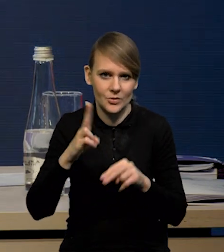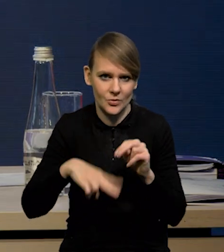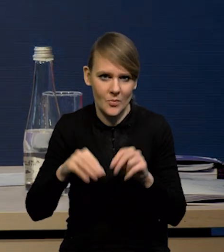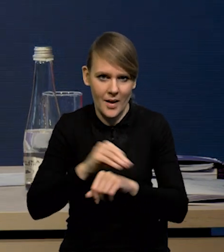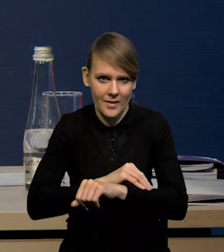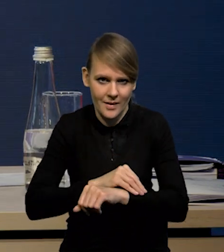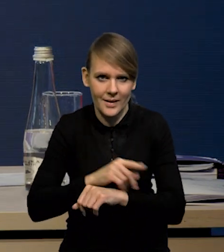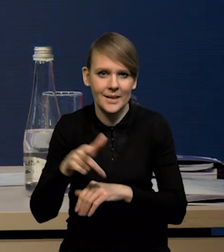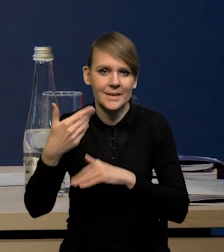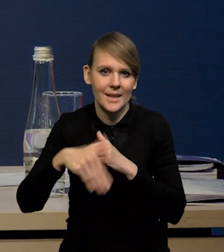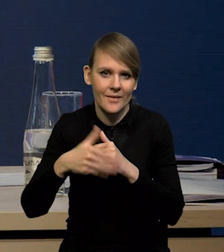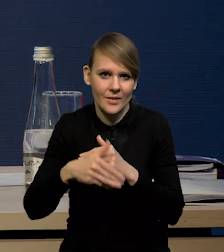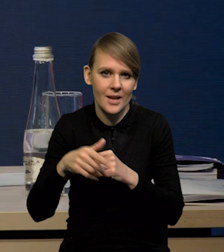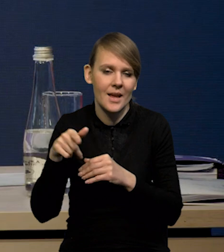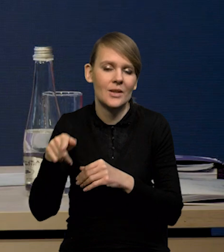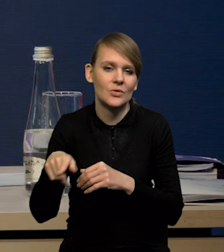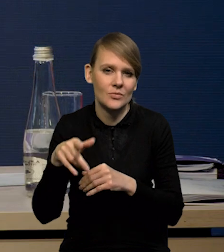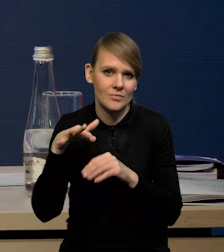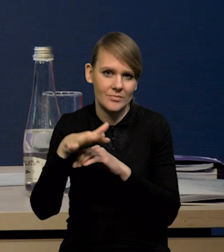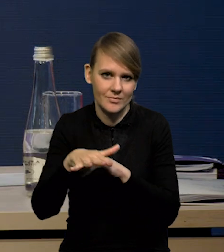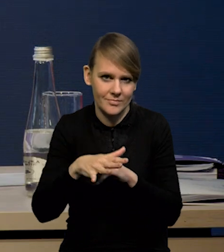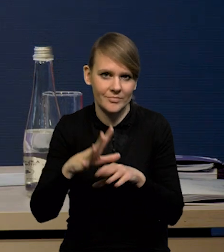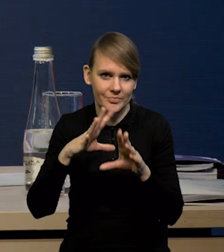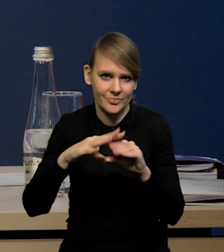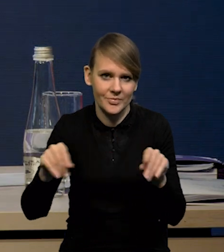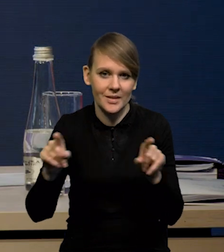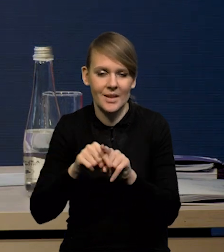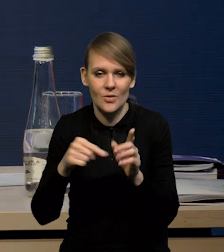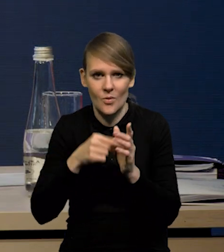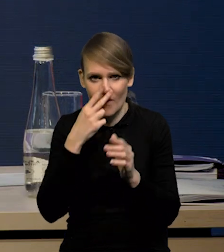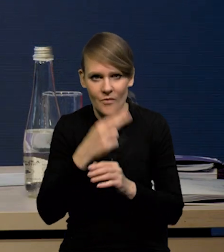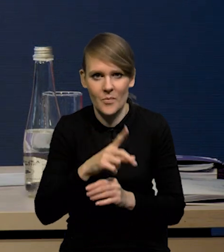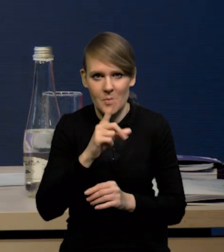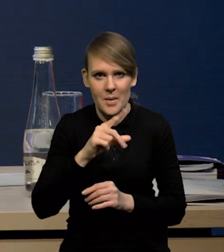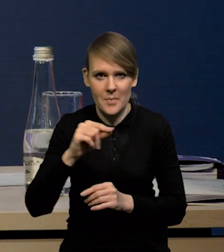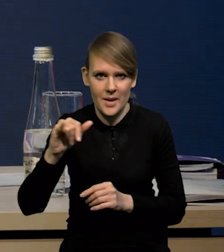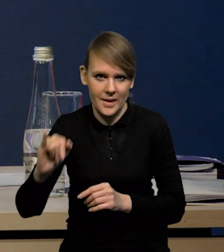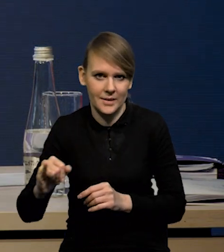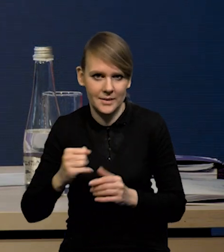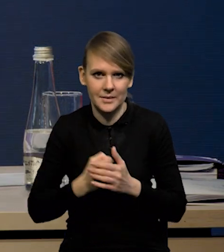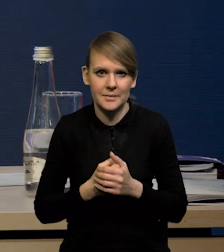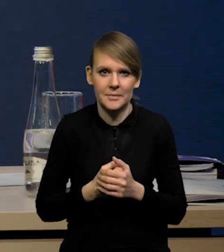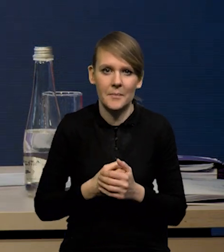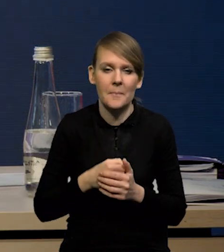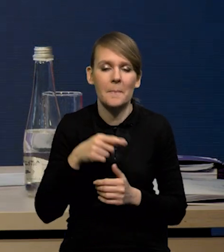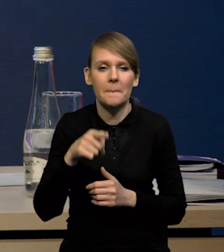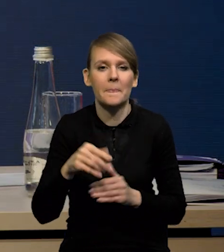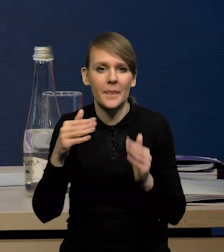Czyli ten zewnętrzny impuls stopniowo zaczyna wygasać i to widać również po wskaźniku PPI, czyli zarówno w ujęciu rok do roku,